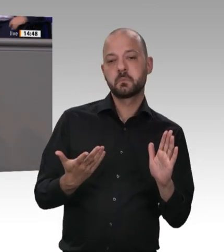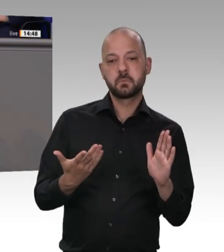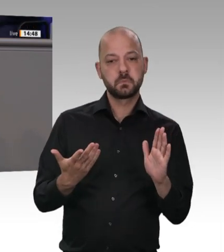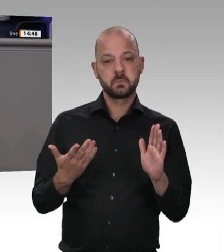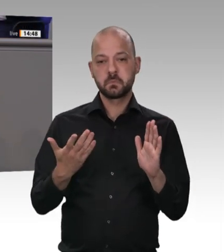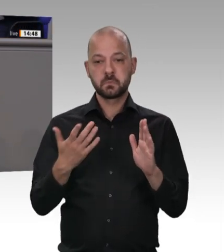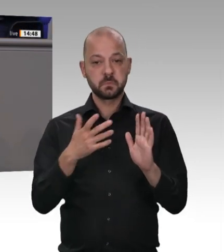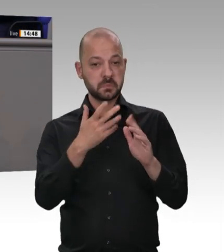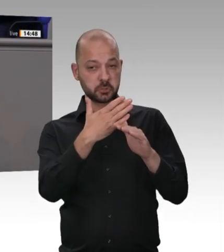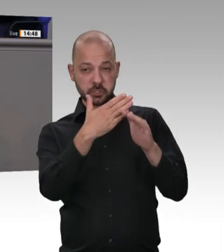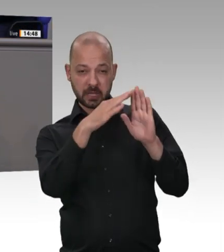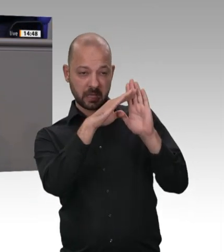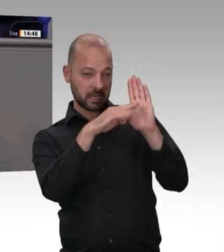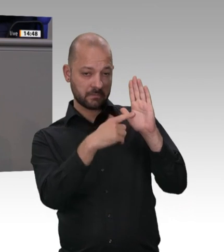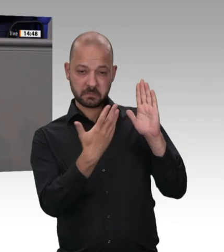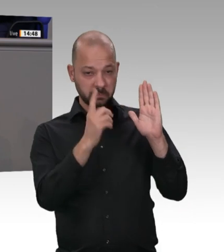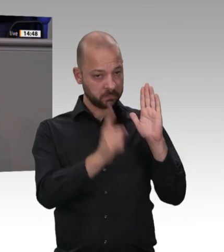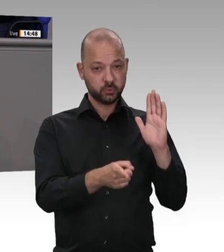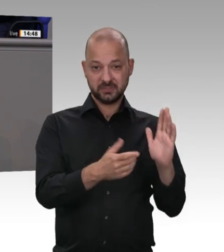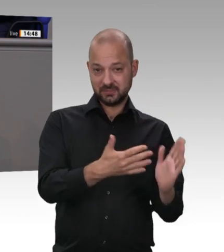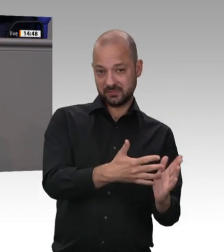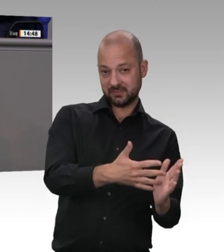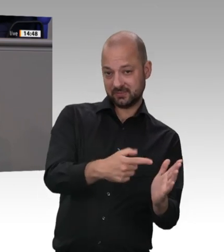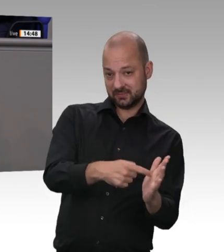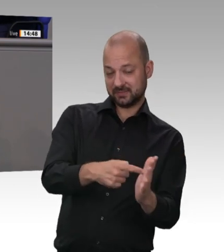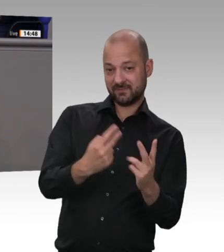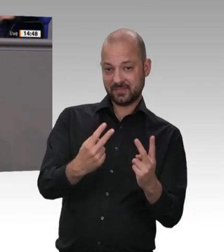privat vermieteten Wohnräumen bekommen. Zweitens. Wir brauchen umgehend – es